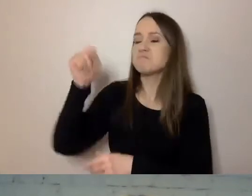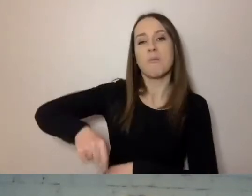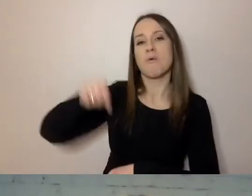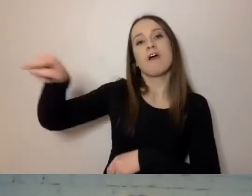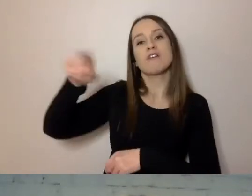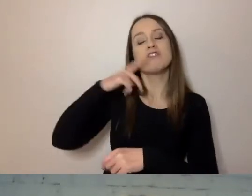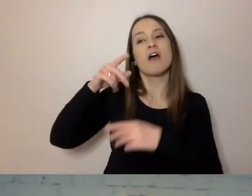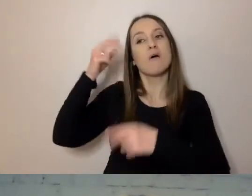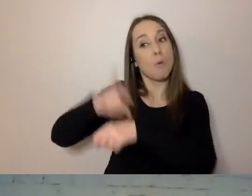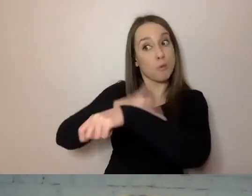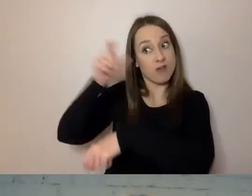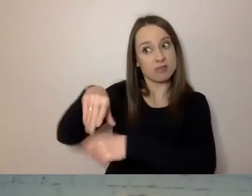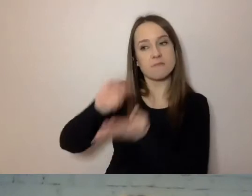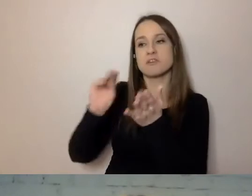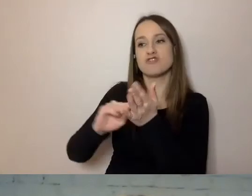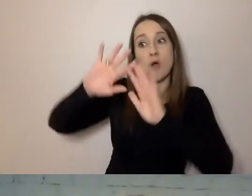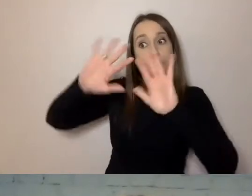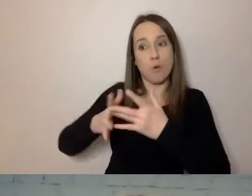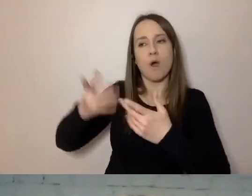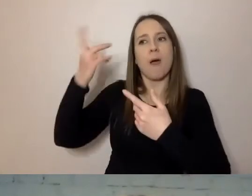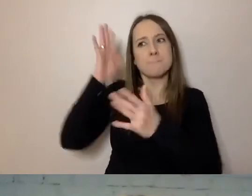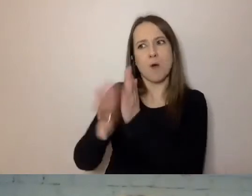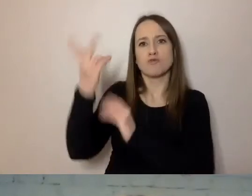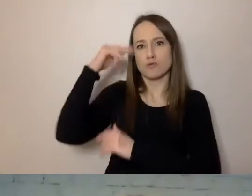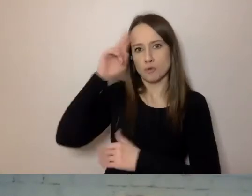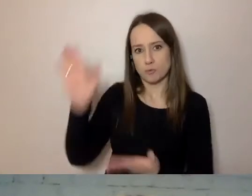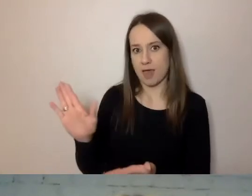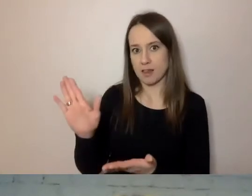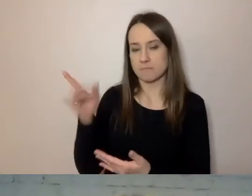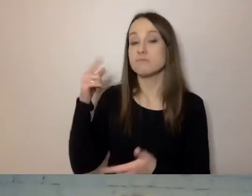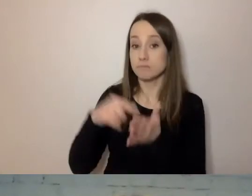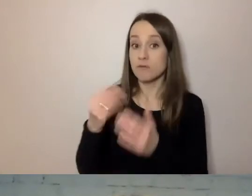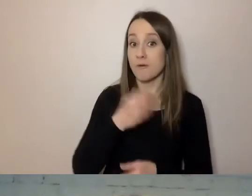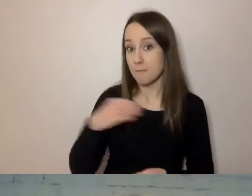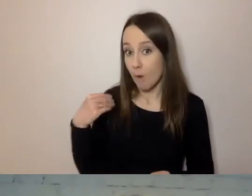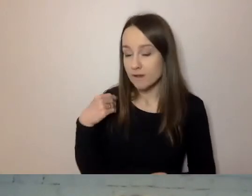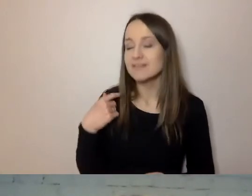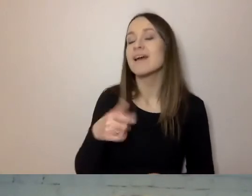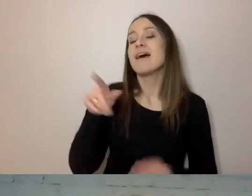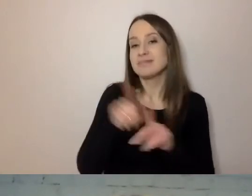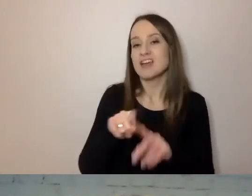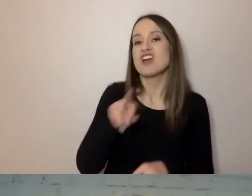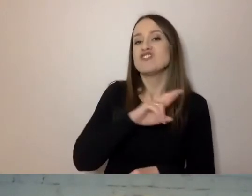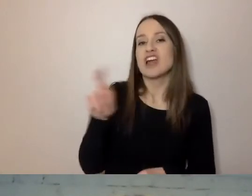prosto i zrozumiale. W Polsce też RPO był pierwszą osobą,